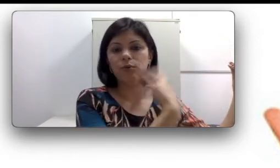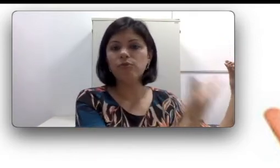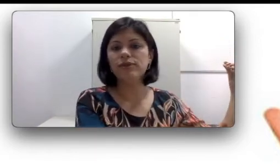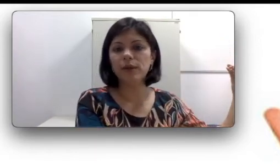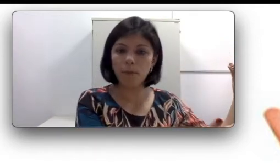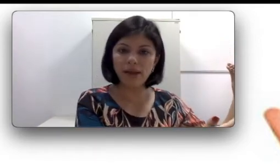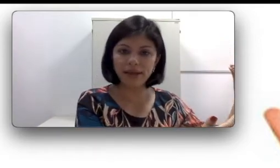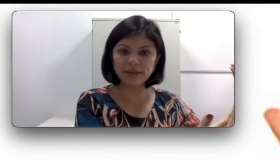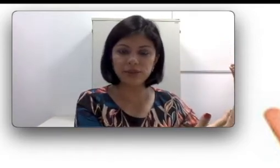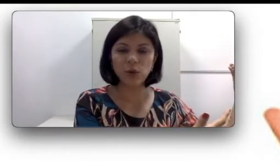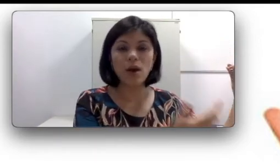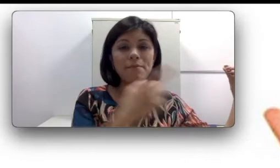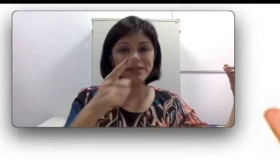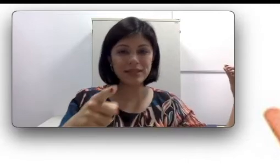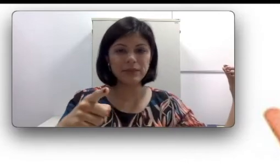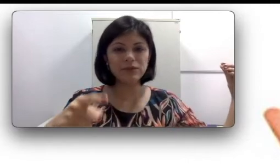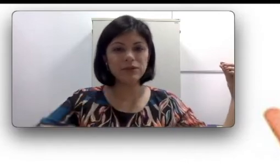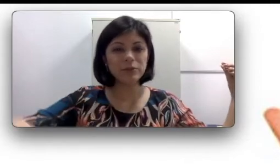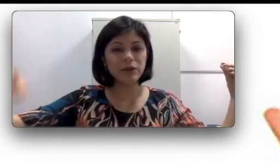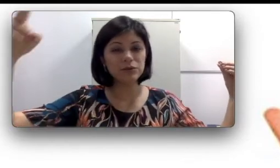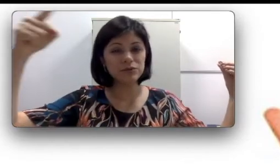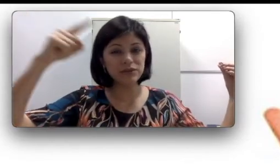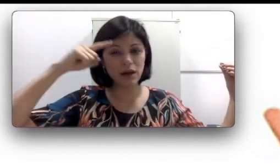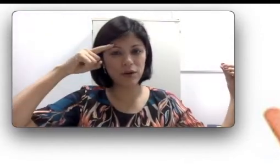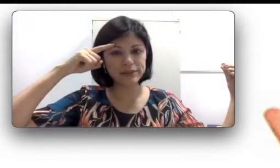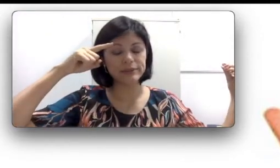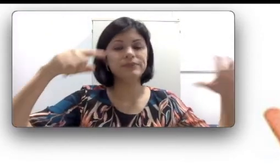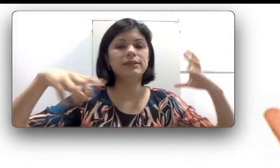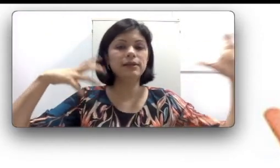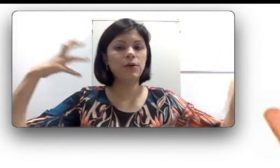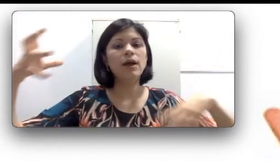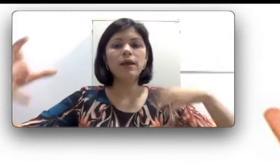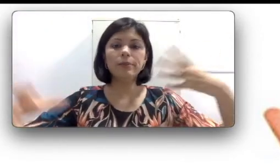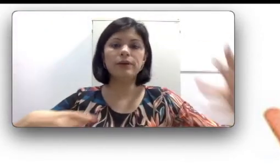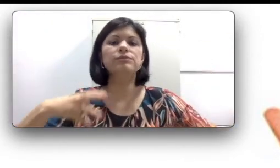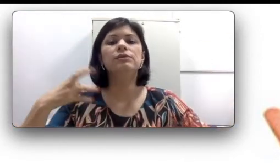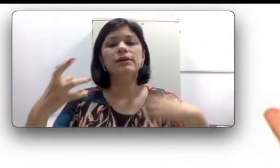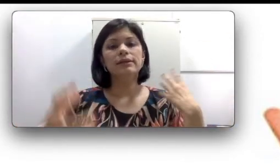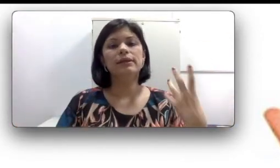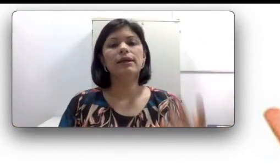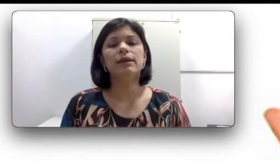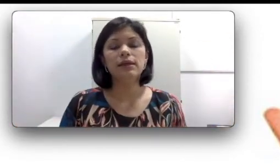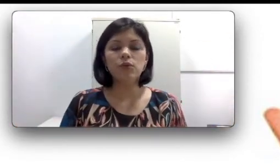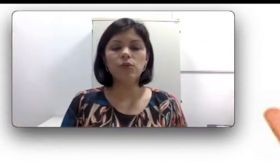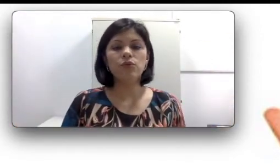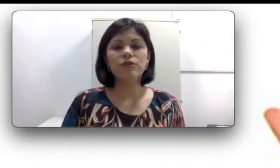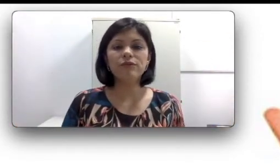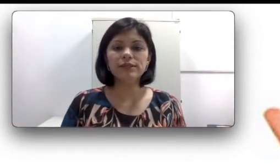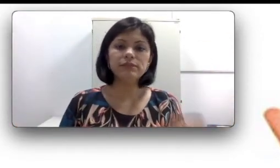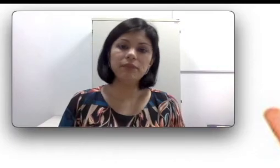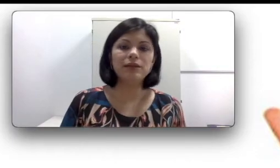ouvir esse som, mas lembrando que eu também ouço via óssea então eu posso ter um favorecimento